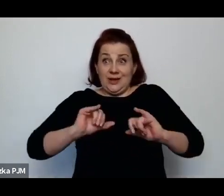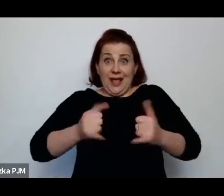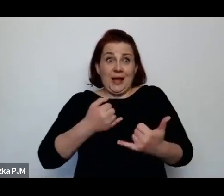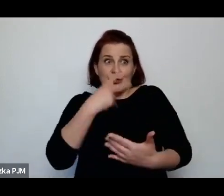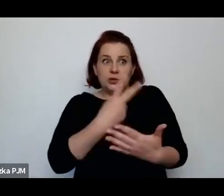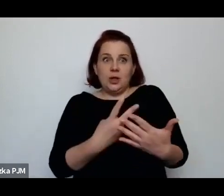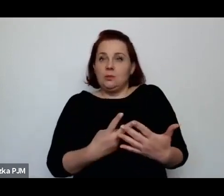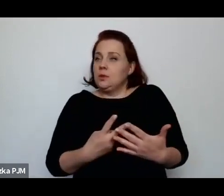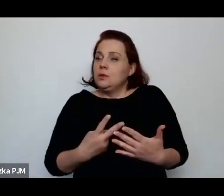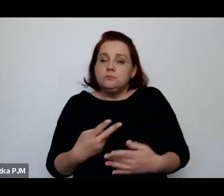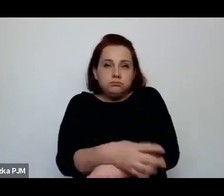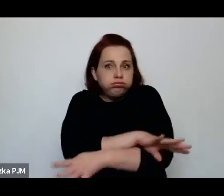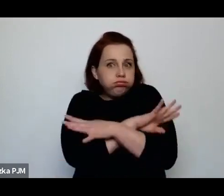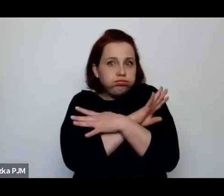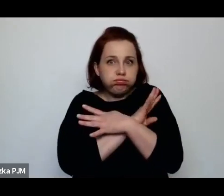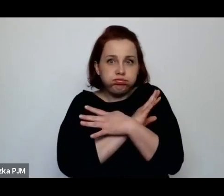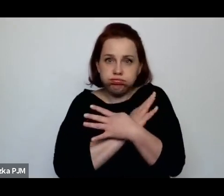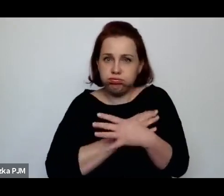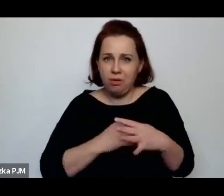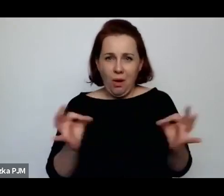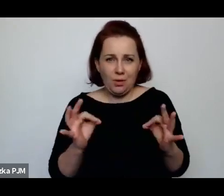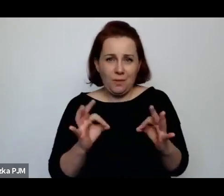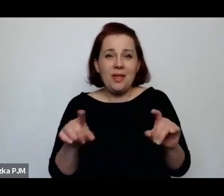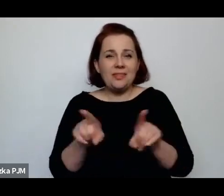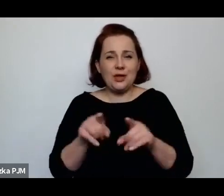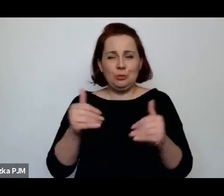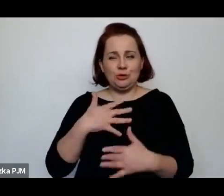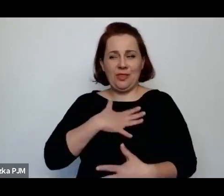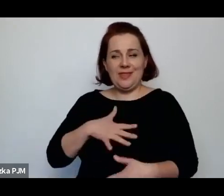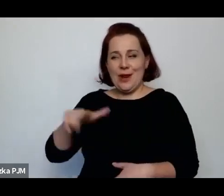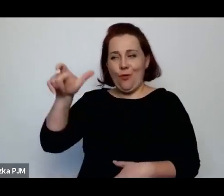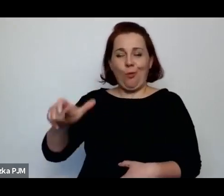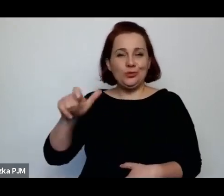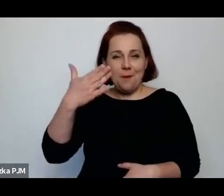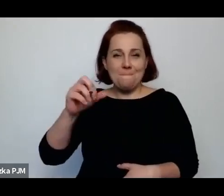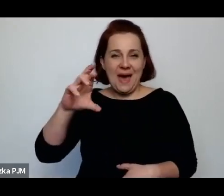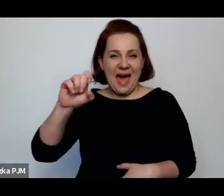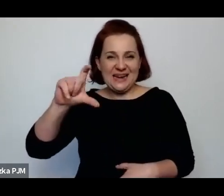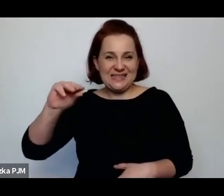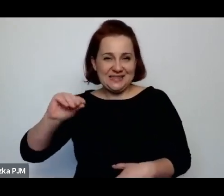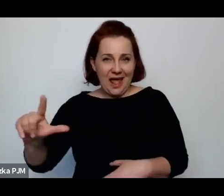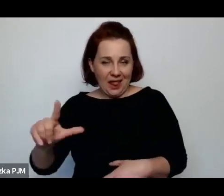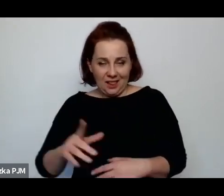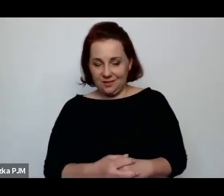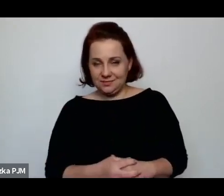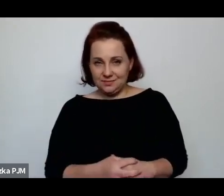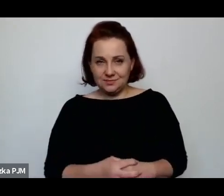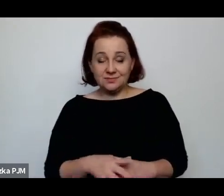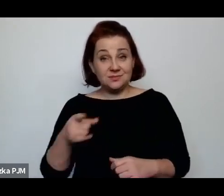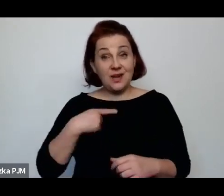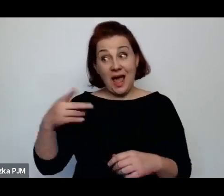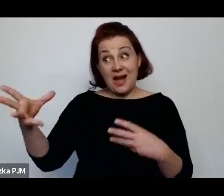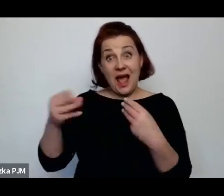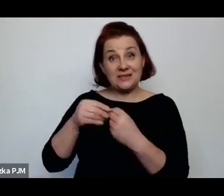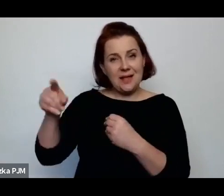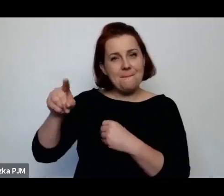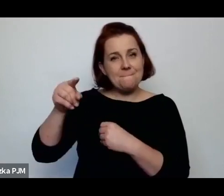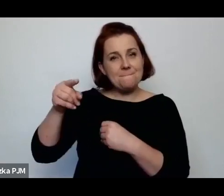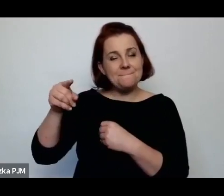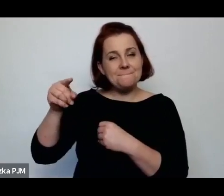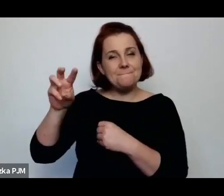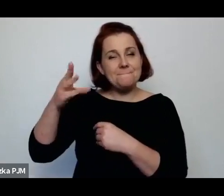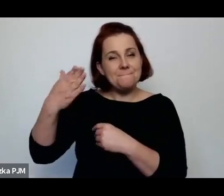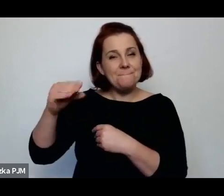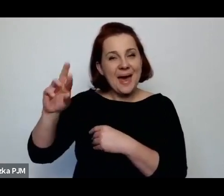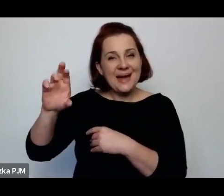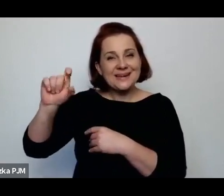Można tez nie za bardzo lubić Melcer – jak zresztą jak wielu badaczy międzywojennego reportażu